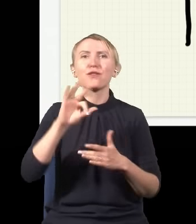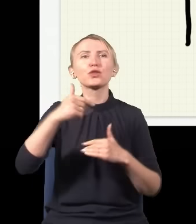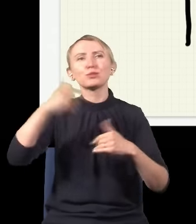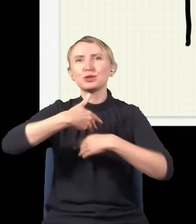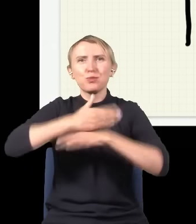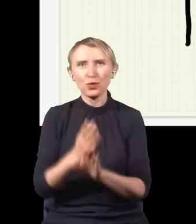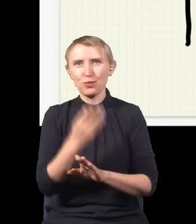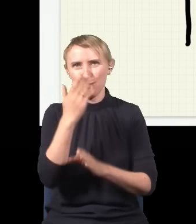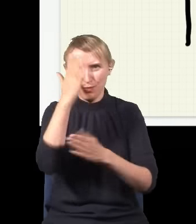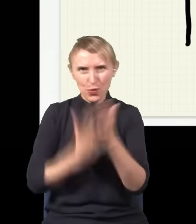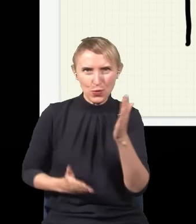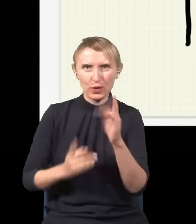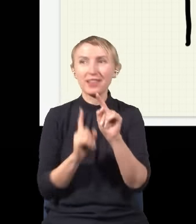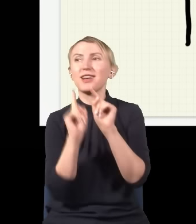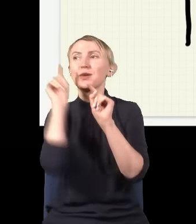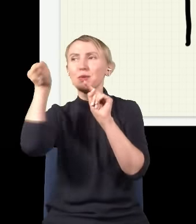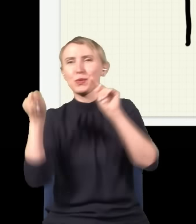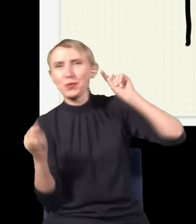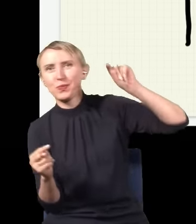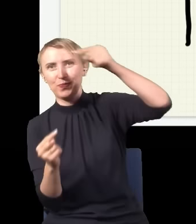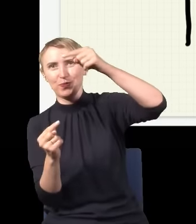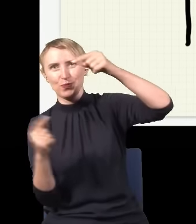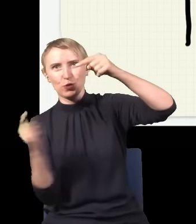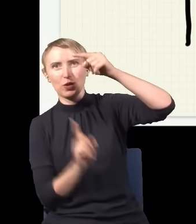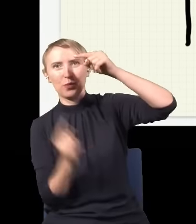na połowę, jedna połowa musi iść górą, druga połowa musi iść dołem.